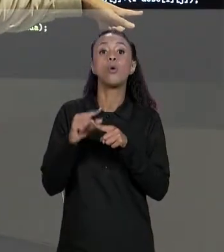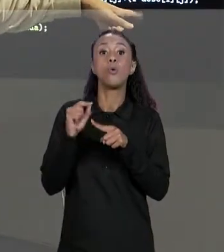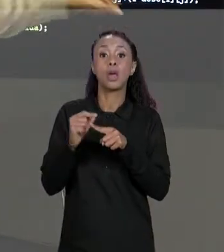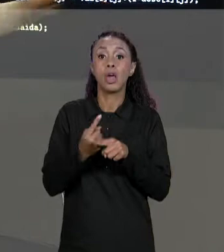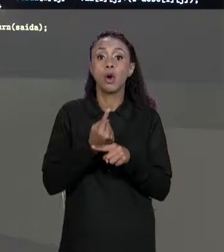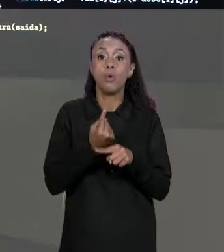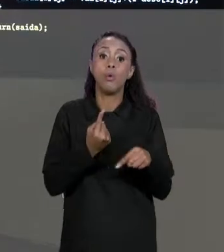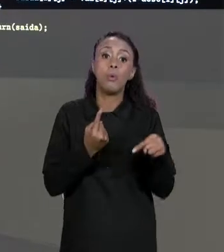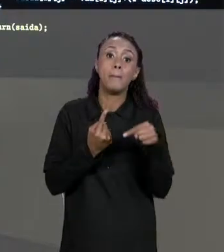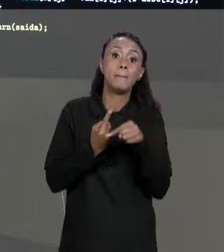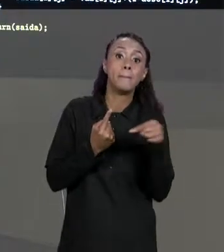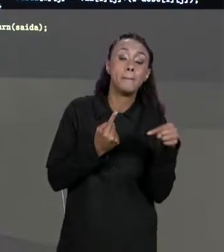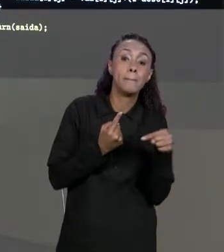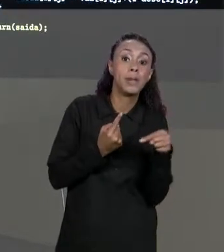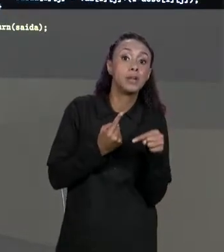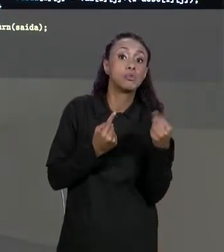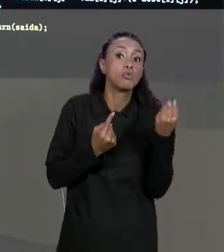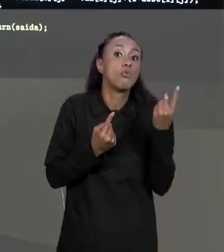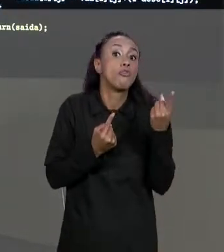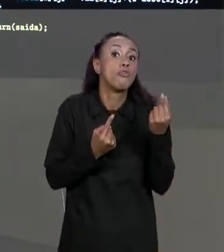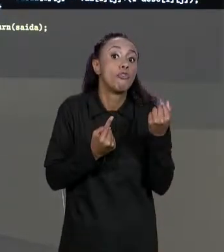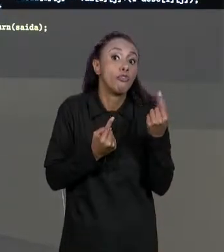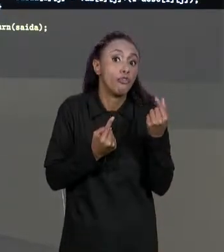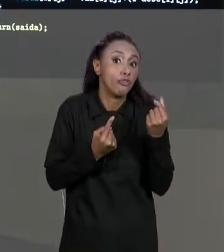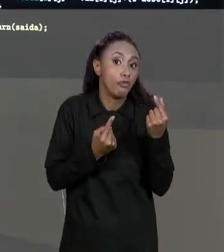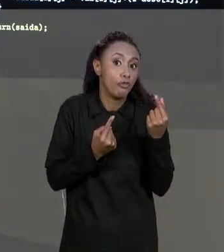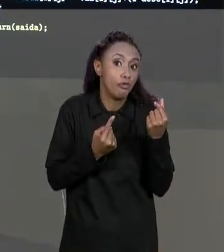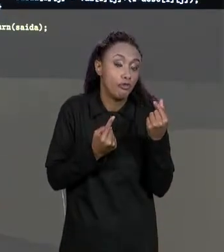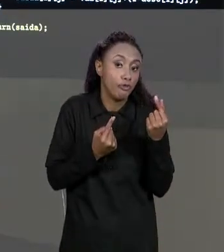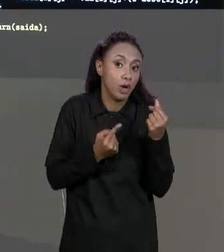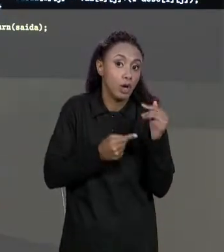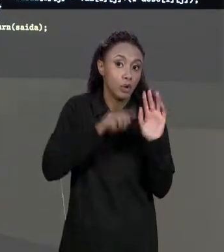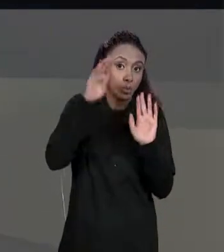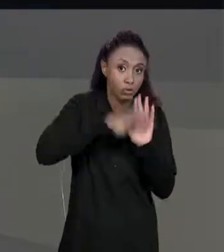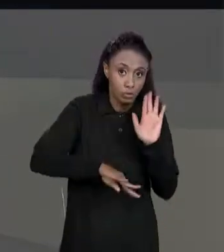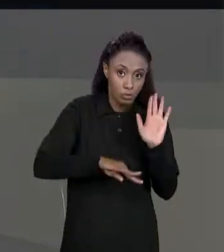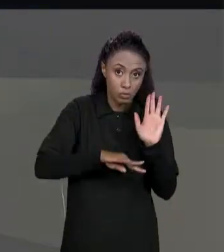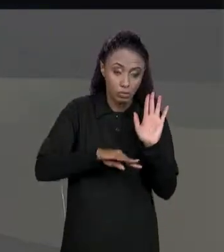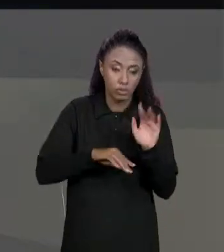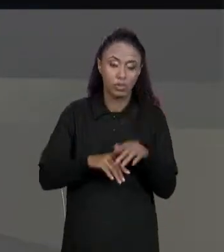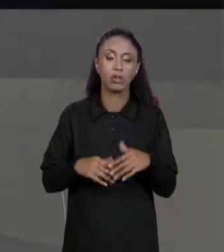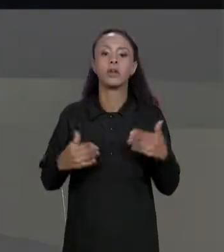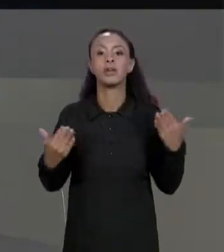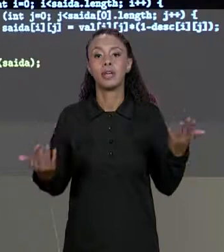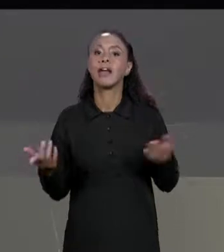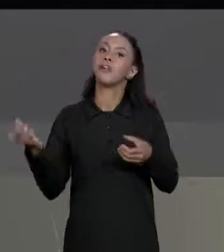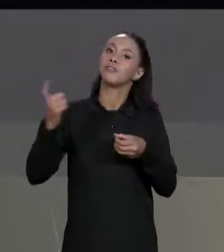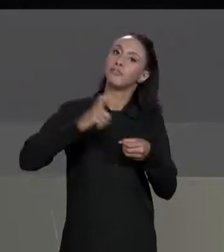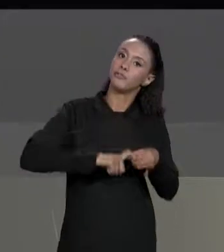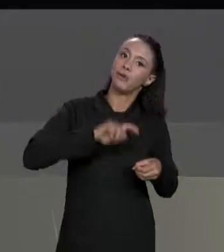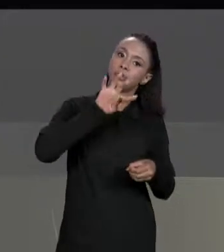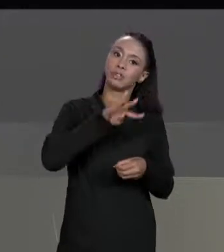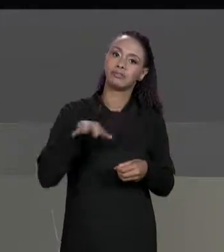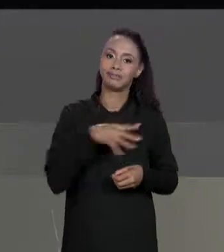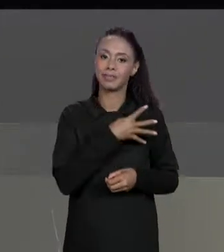DESCONTOS". E POR FIM RETORNA ESSA MATRIZ. COMO ACESSAMOS A